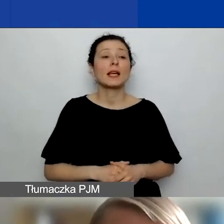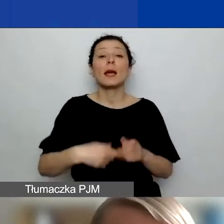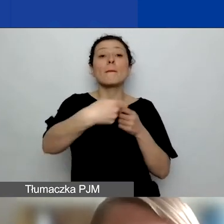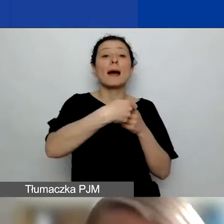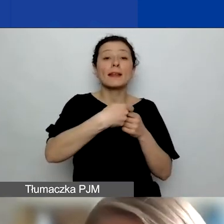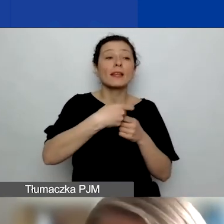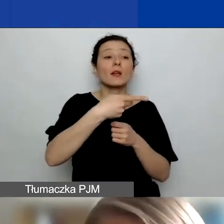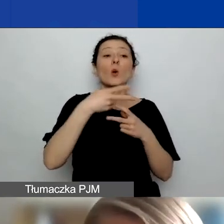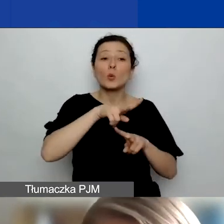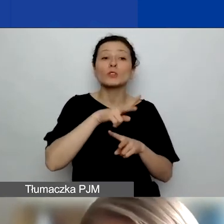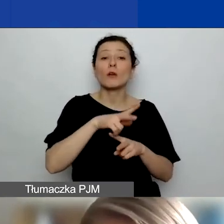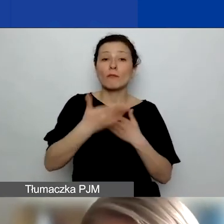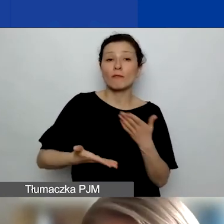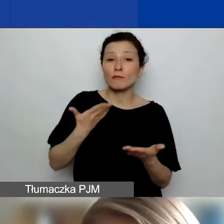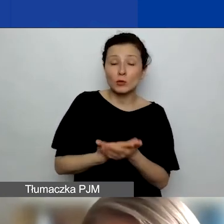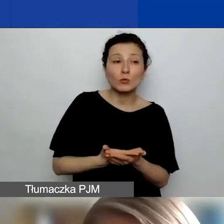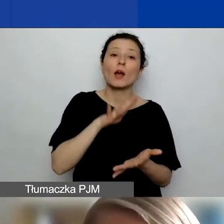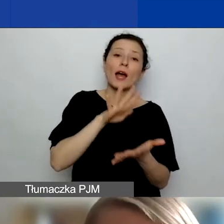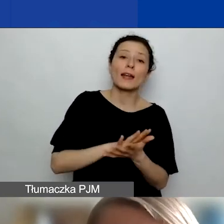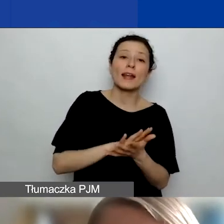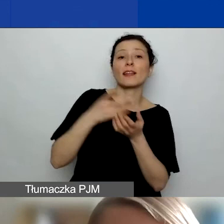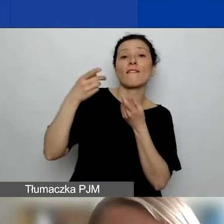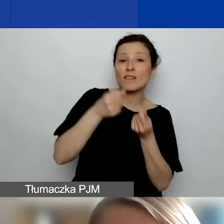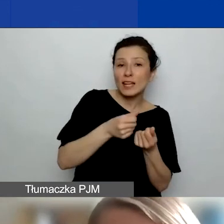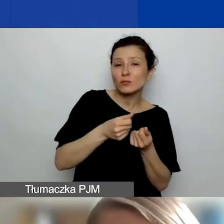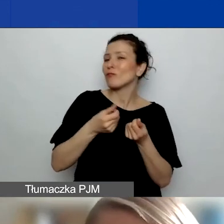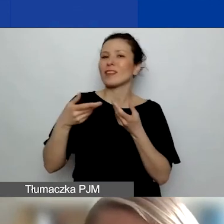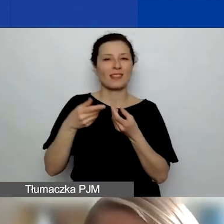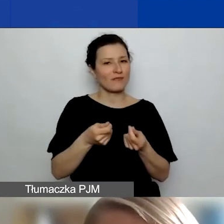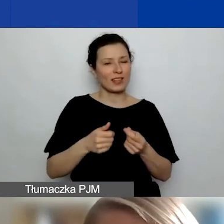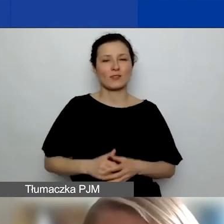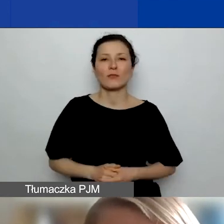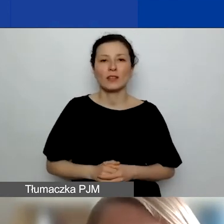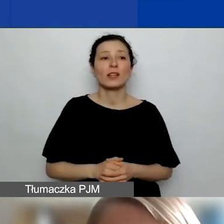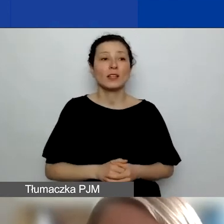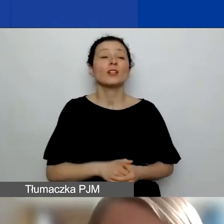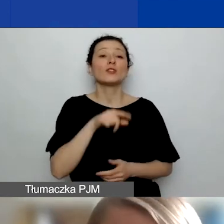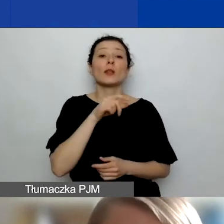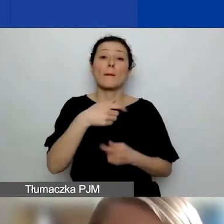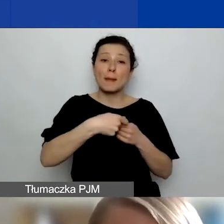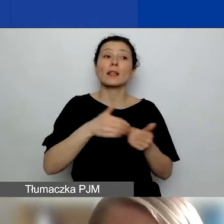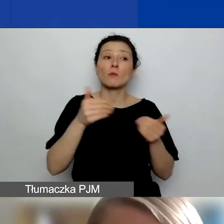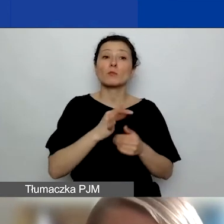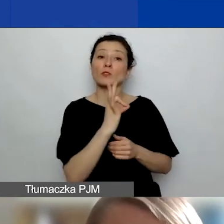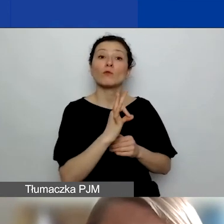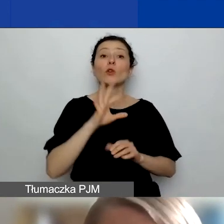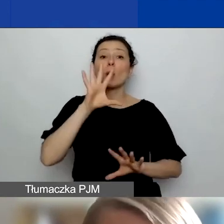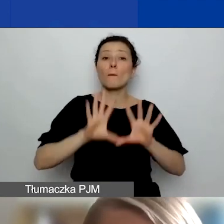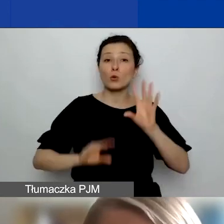może mieć charakter finansowy lub niefinansowy. Partner może mieć swój budżet. Jedynym wyjątkiem są grupy nieformalne.